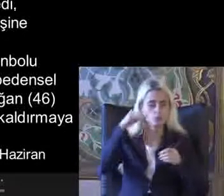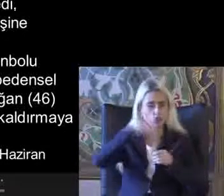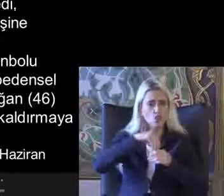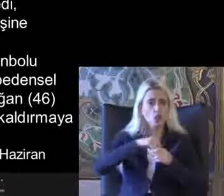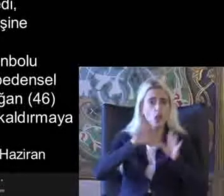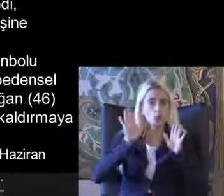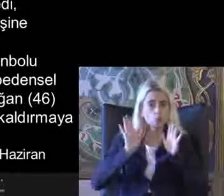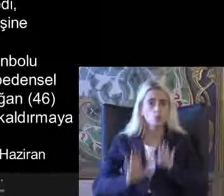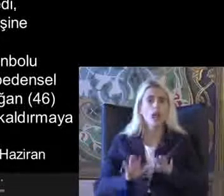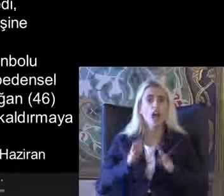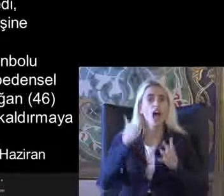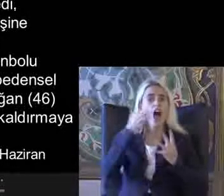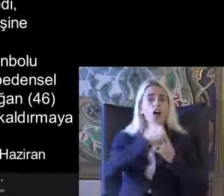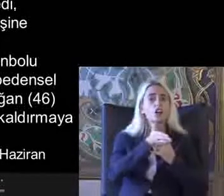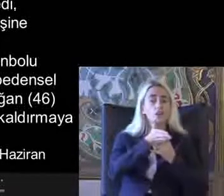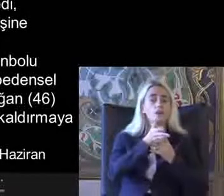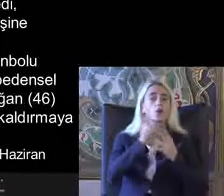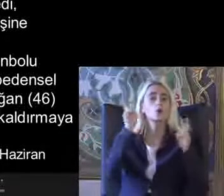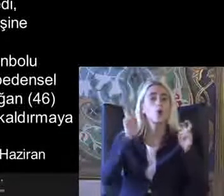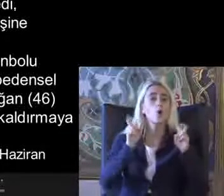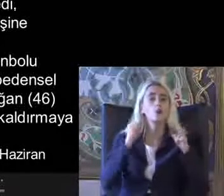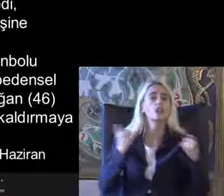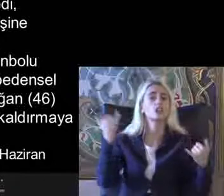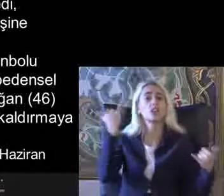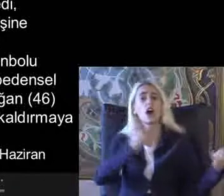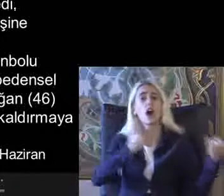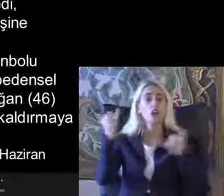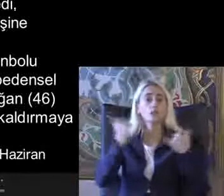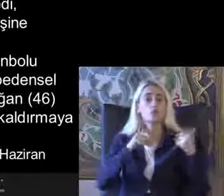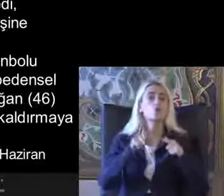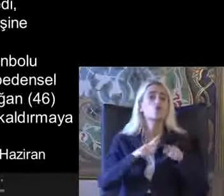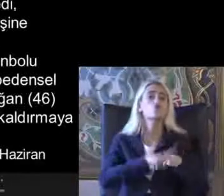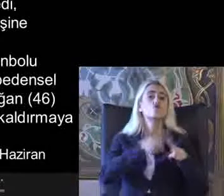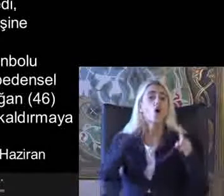Eşle birlikle ilgili konuları tartıştığımız Dönemlerde Daha çok